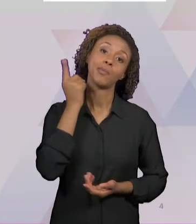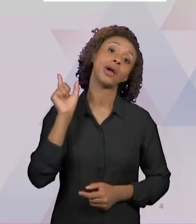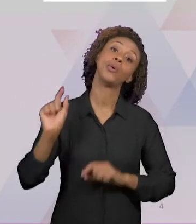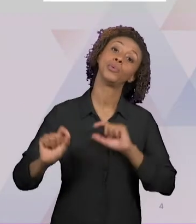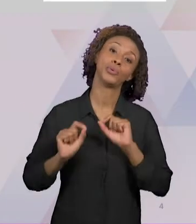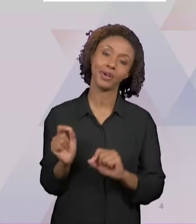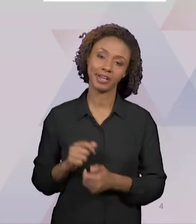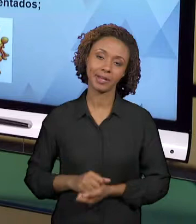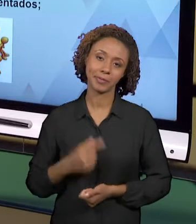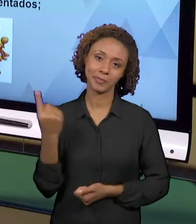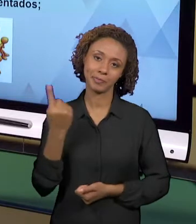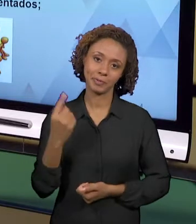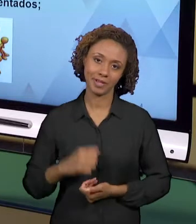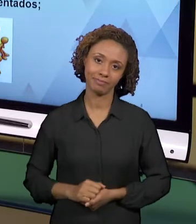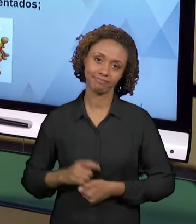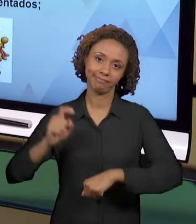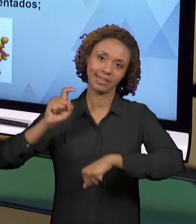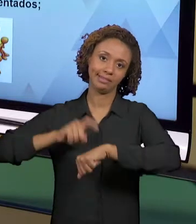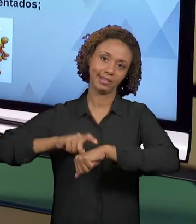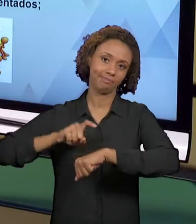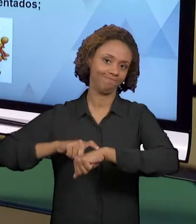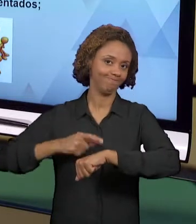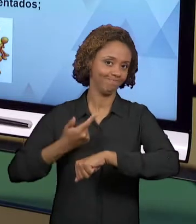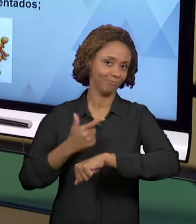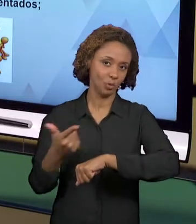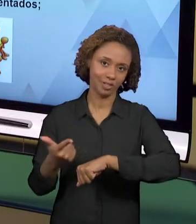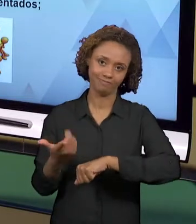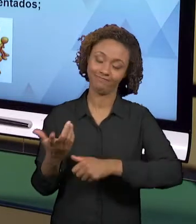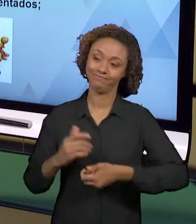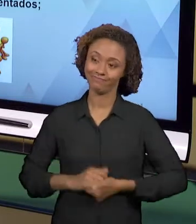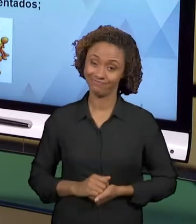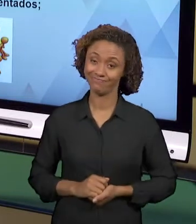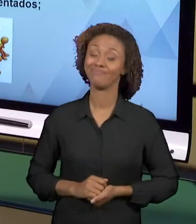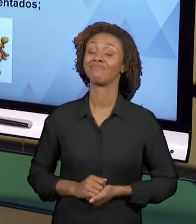O PROFESSOR TEM MUITAS AULAS, ÀS VEZES TEM DUPLA